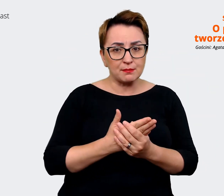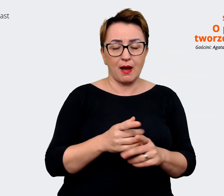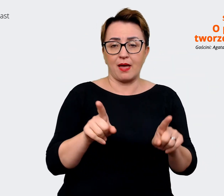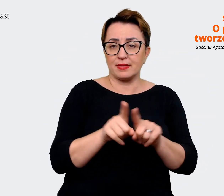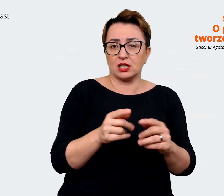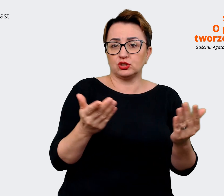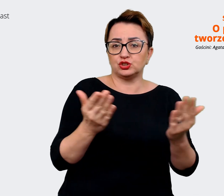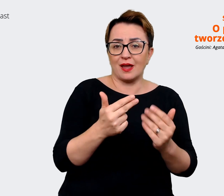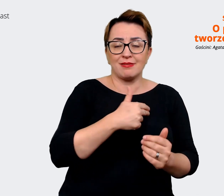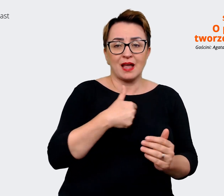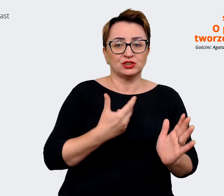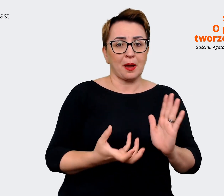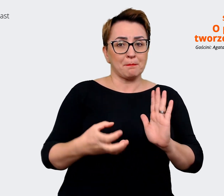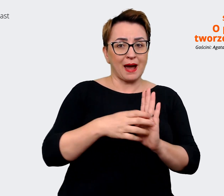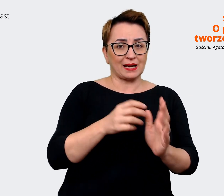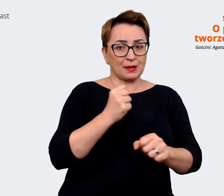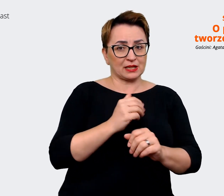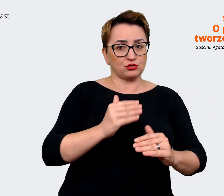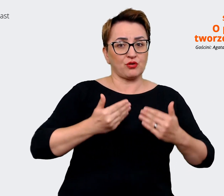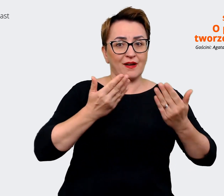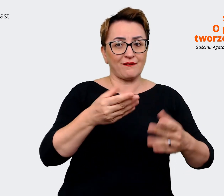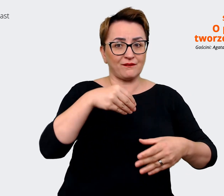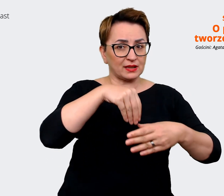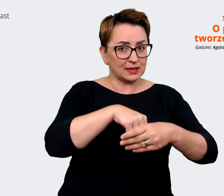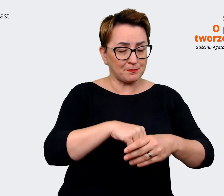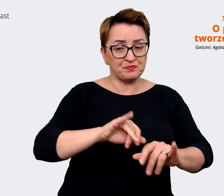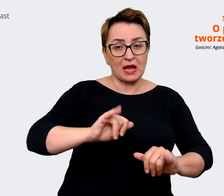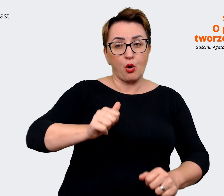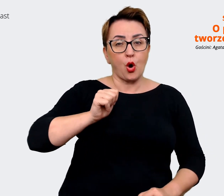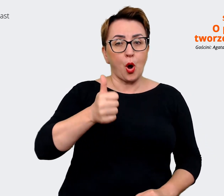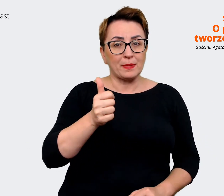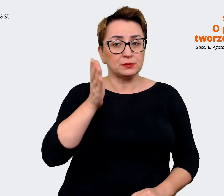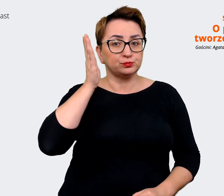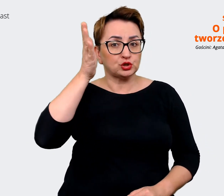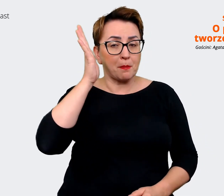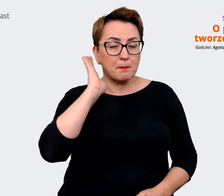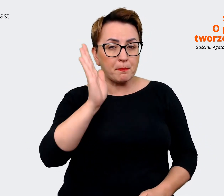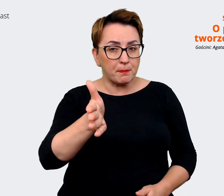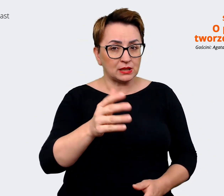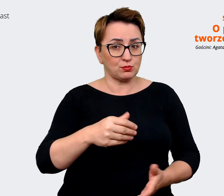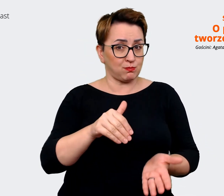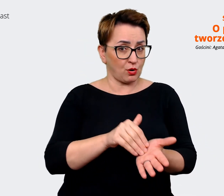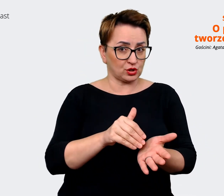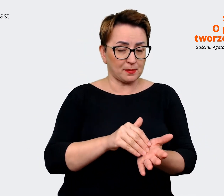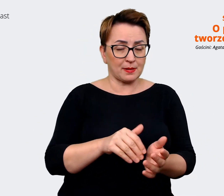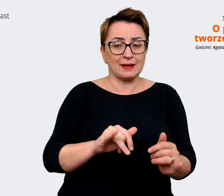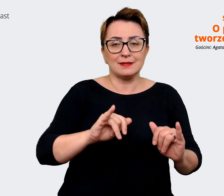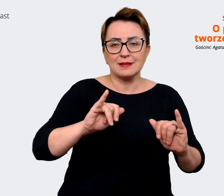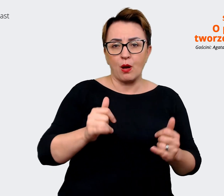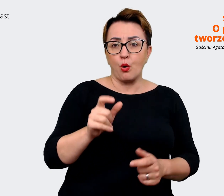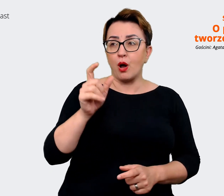Jakie kompetencje będą potrzebne w przyszłości? Rzeczywiście osoby sterujące firmą mają ten wgląd,